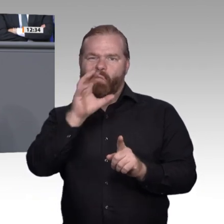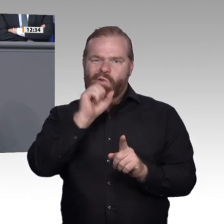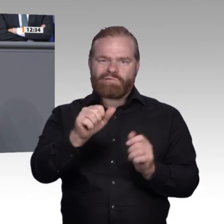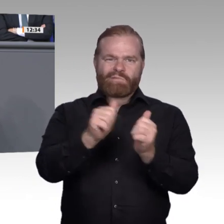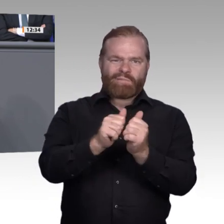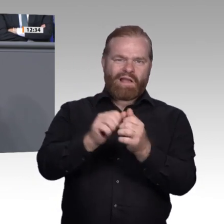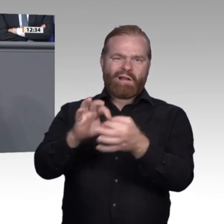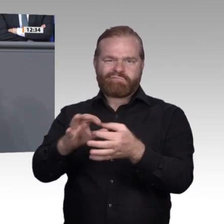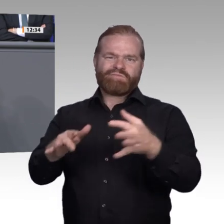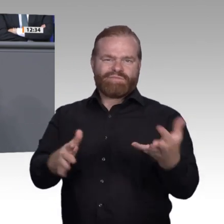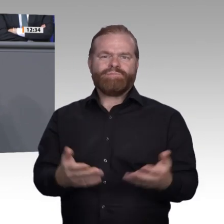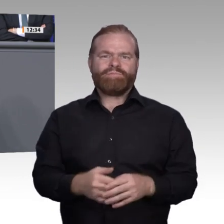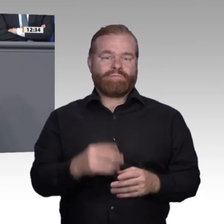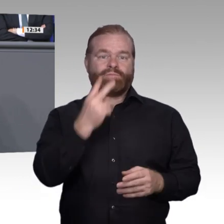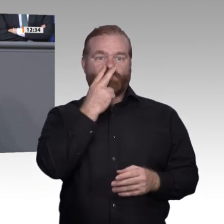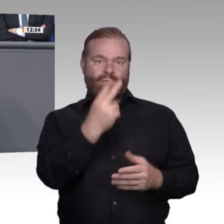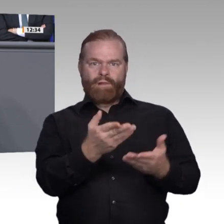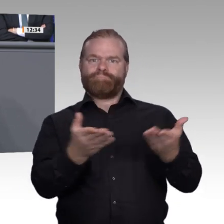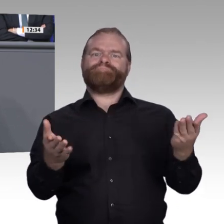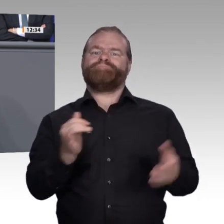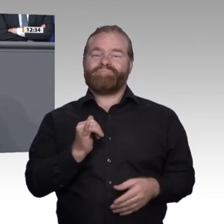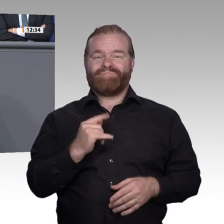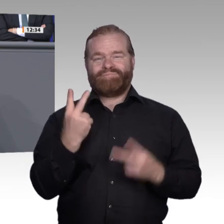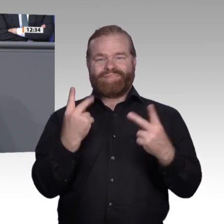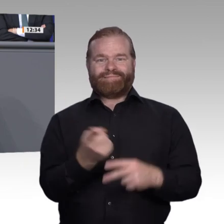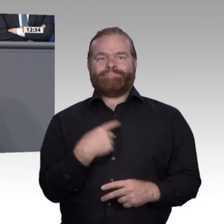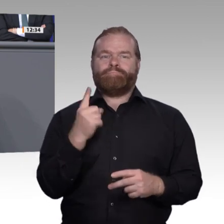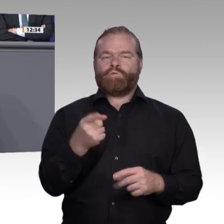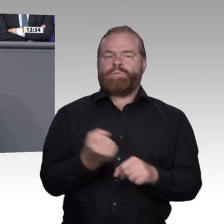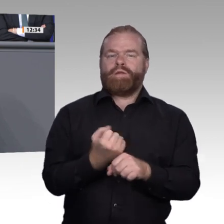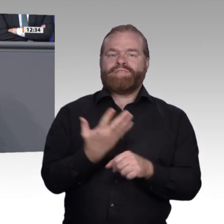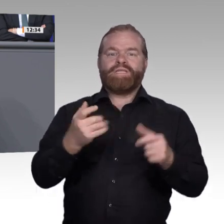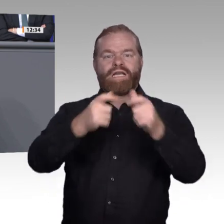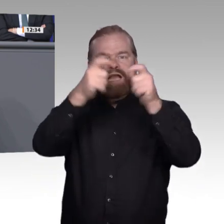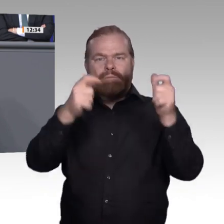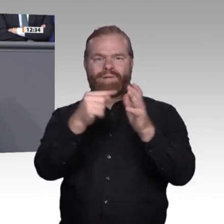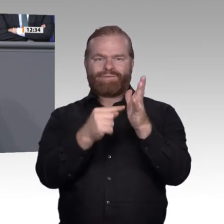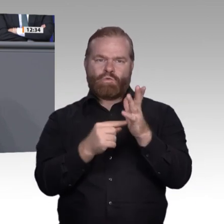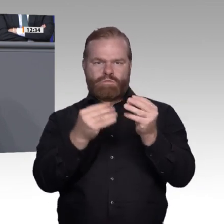angesprochen – vieler Berufe bei den Sozialpartnern gut aufgehoben ist und es dort